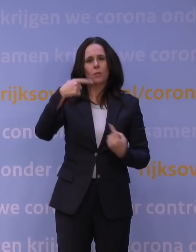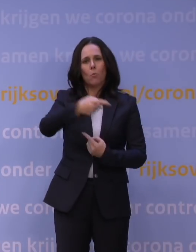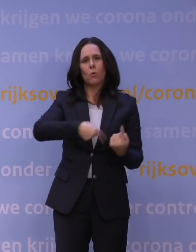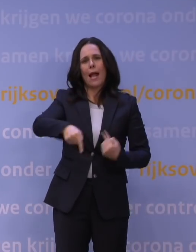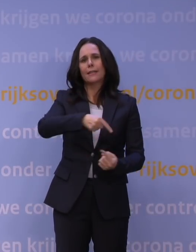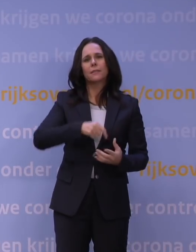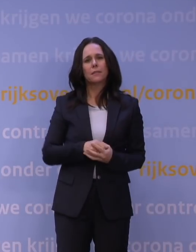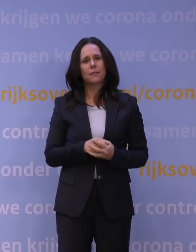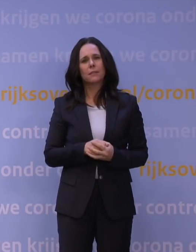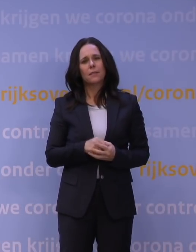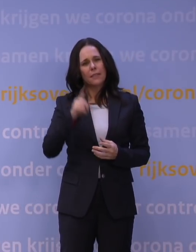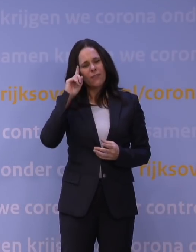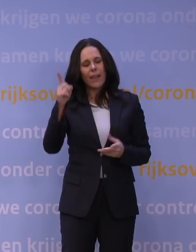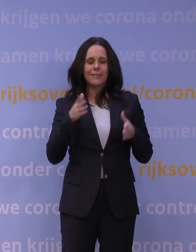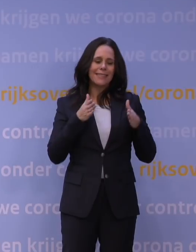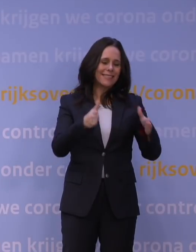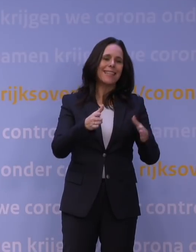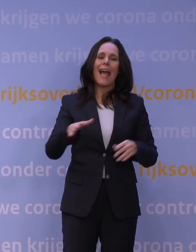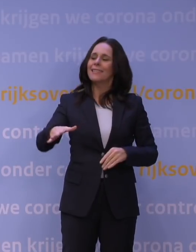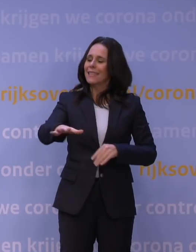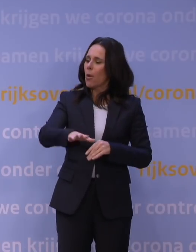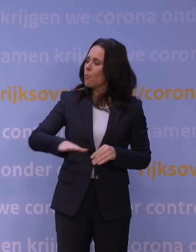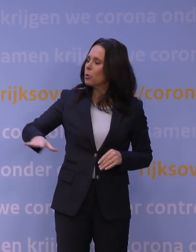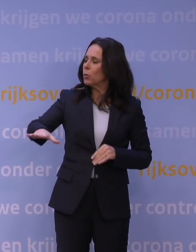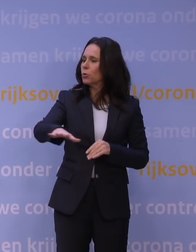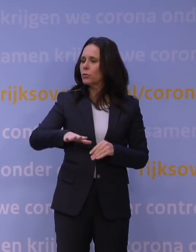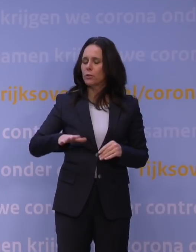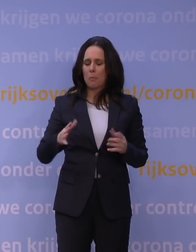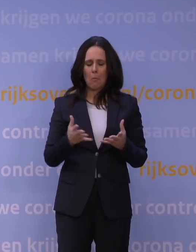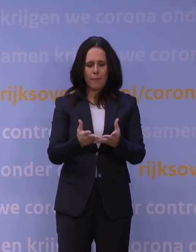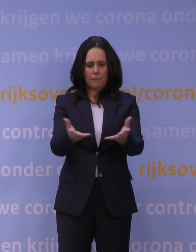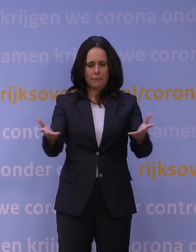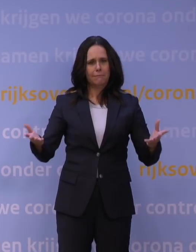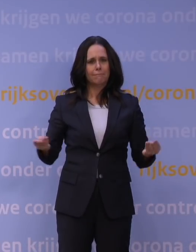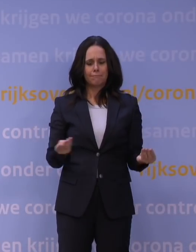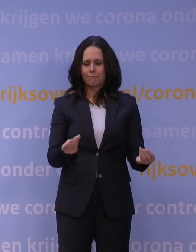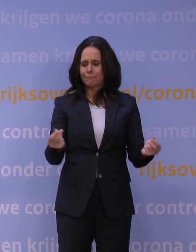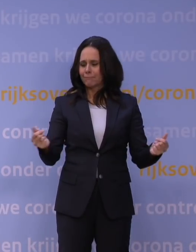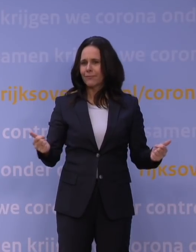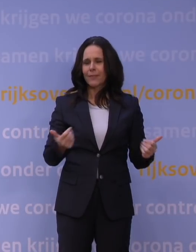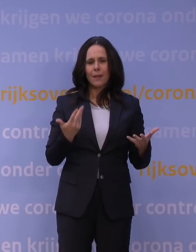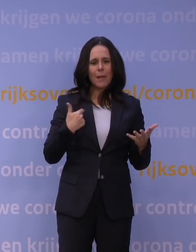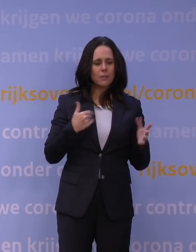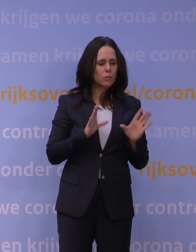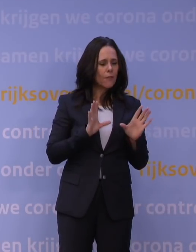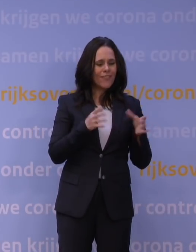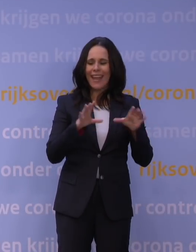weten we dat in de straat, in de buurt, er zo'n rijk, geschakeerd verenigings- en vrijwilligerswerk is